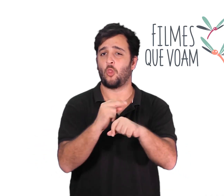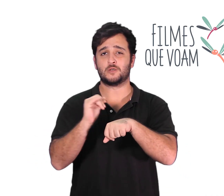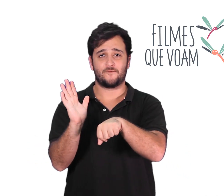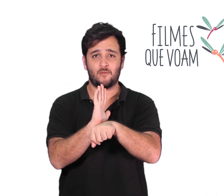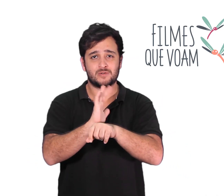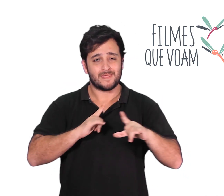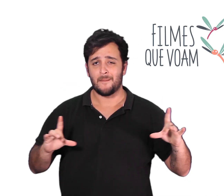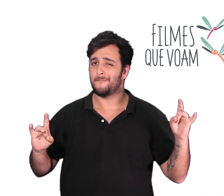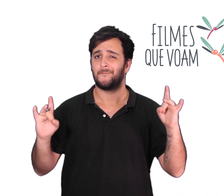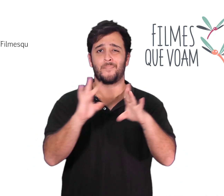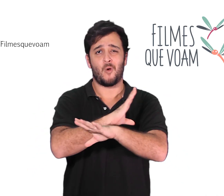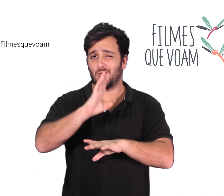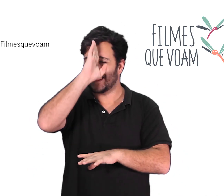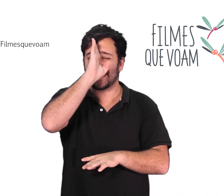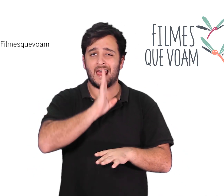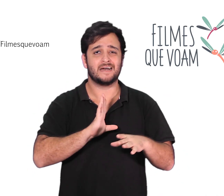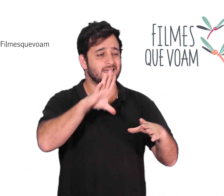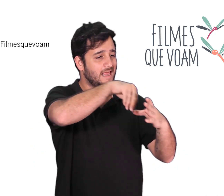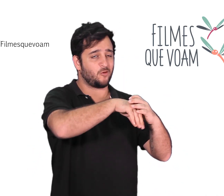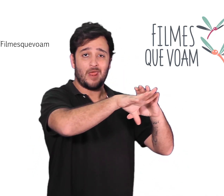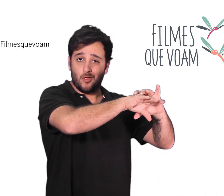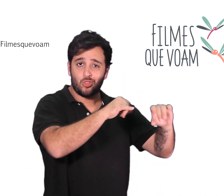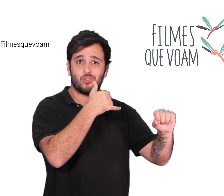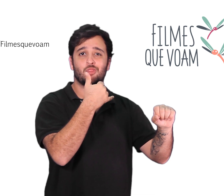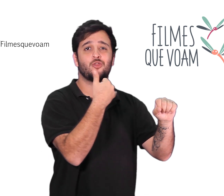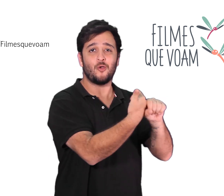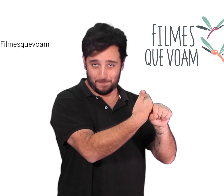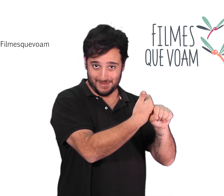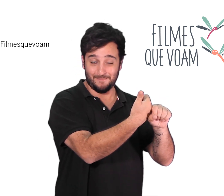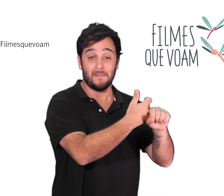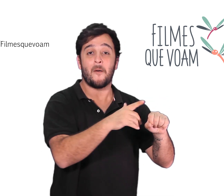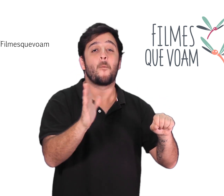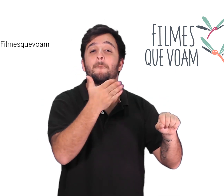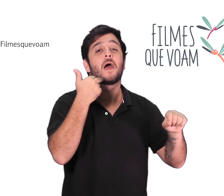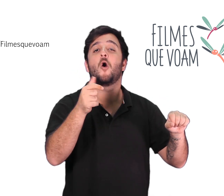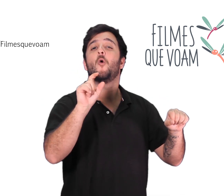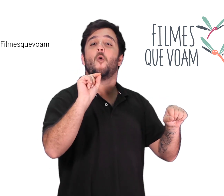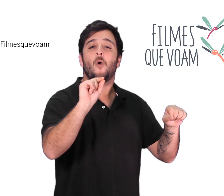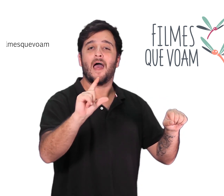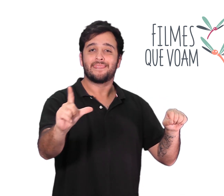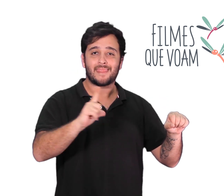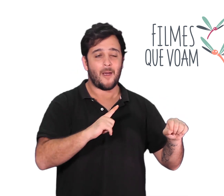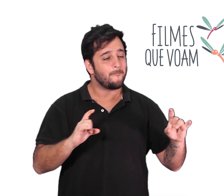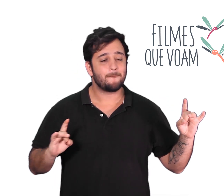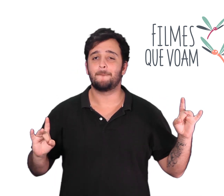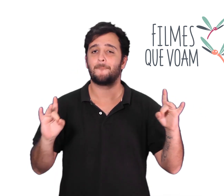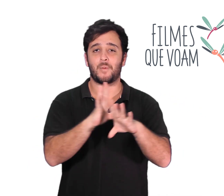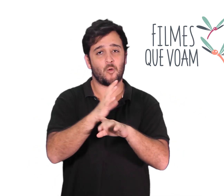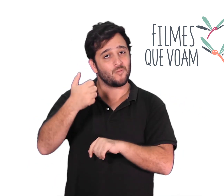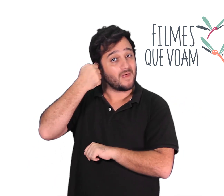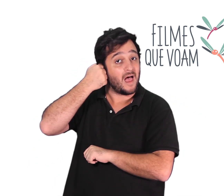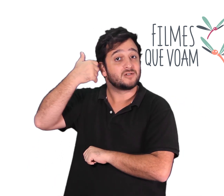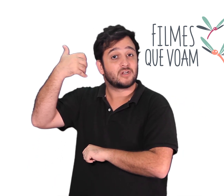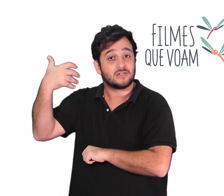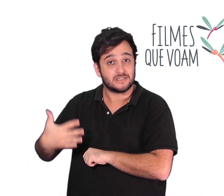Todos os filmes estarão disponíveis gratuitamente aqui no nosso canal do youtube. Sempre às quintas-feiras.